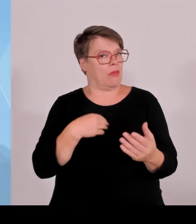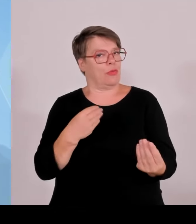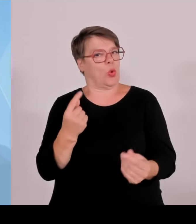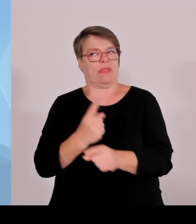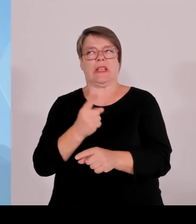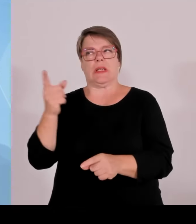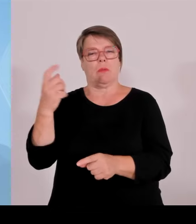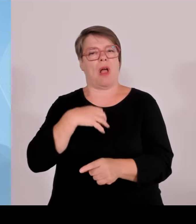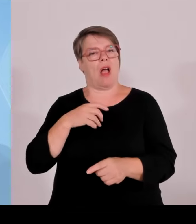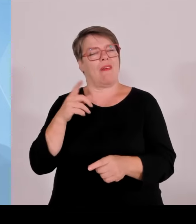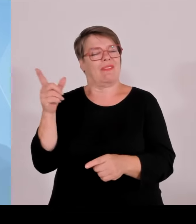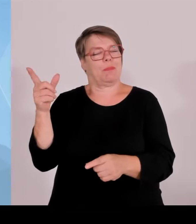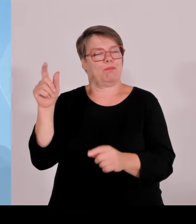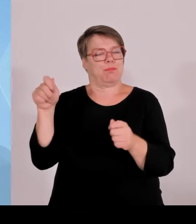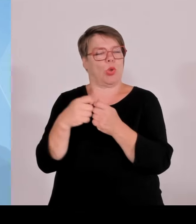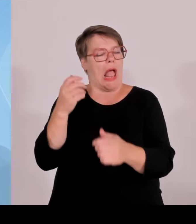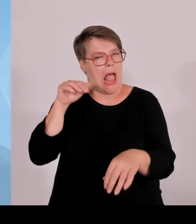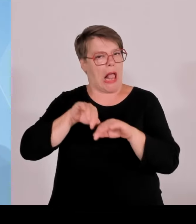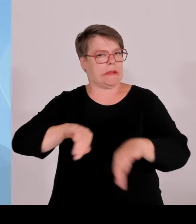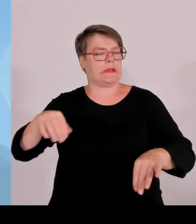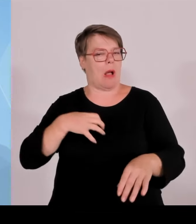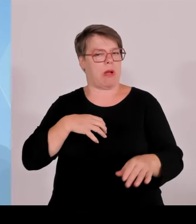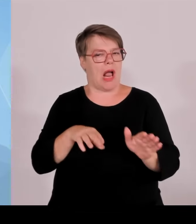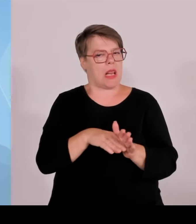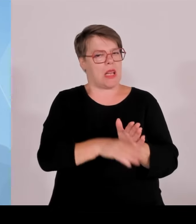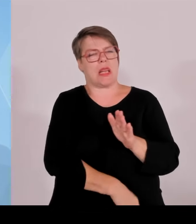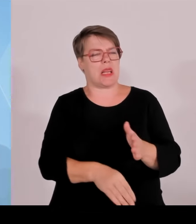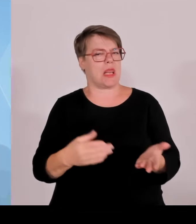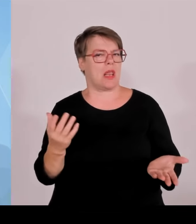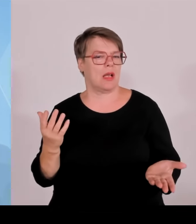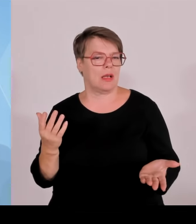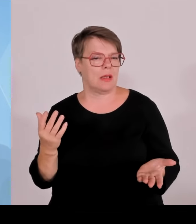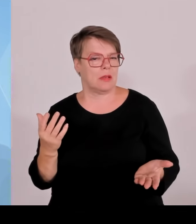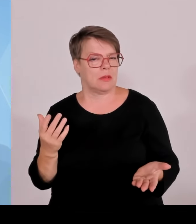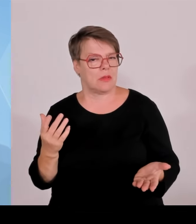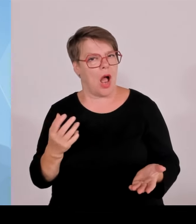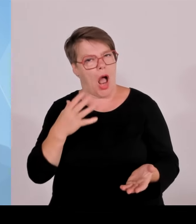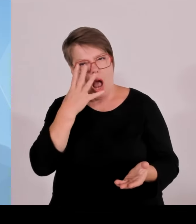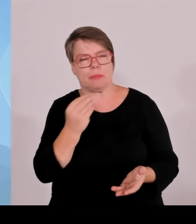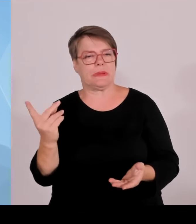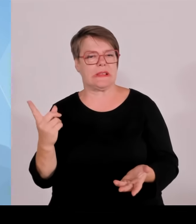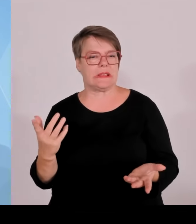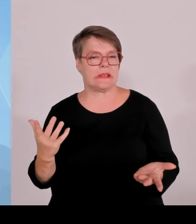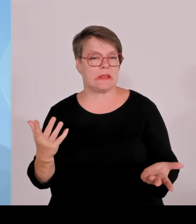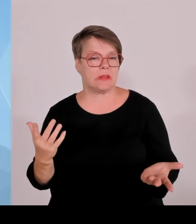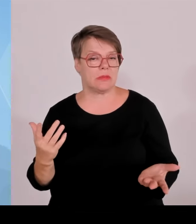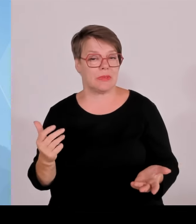European Interest, wo finanziert Bund Länder Geldmittel der Europäischen Union, also vor allem